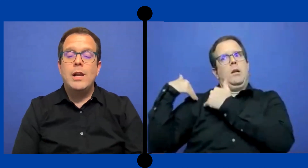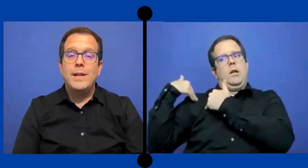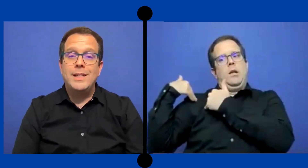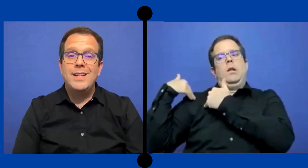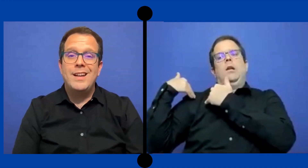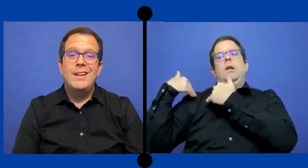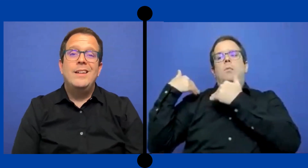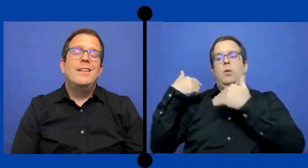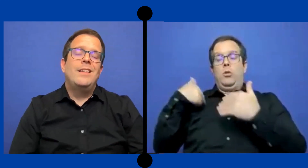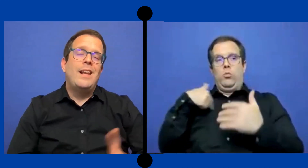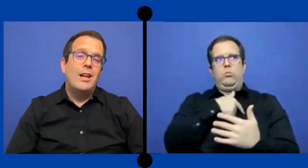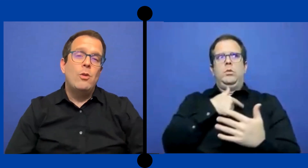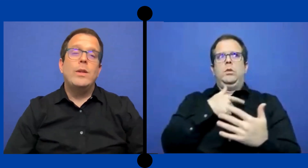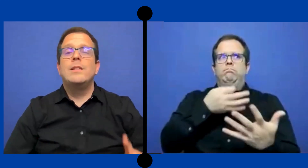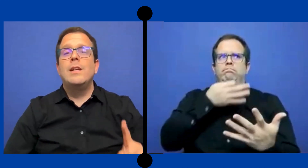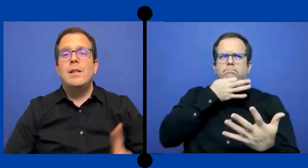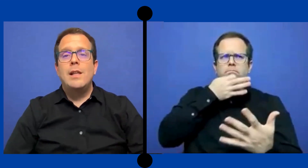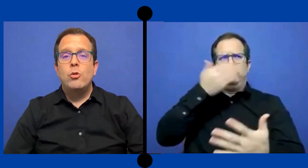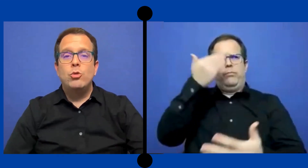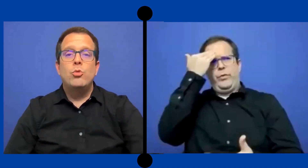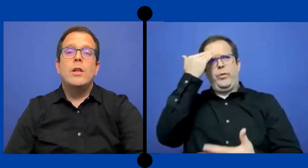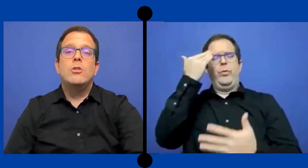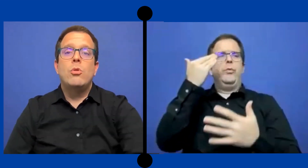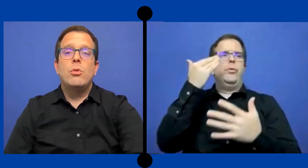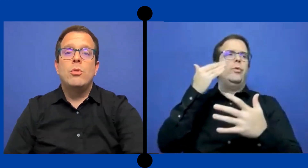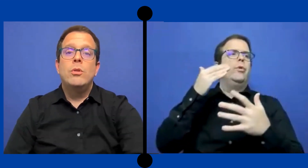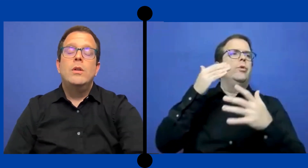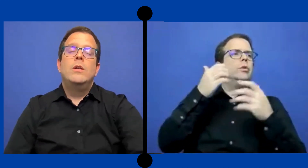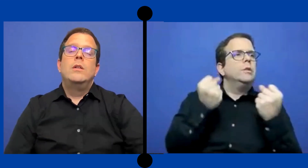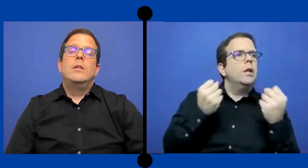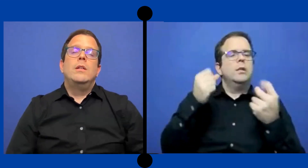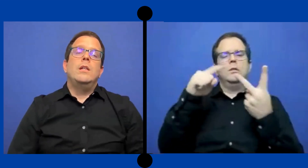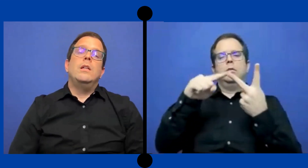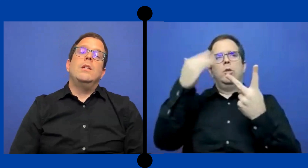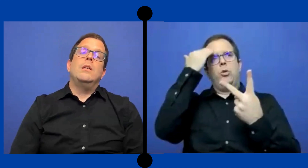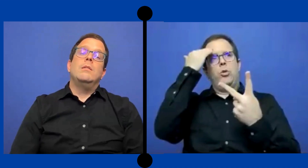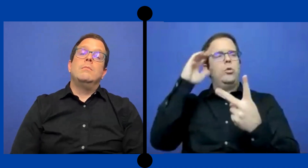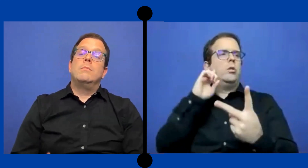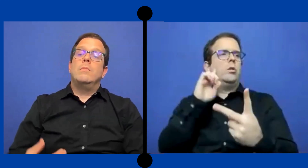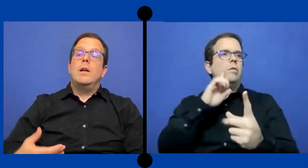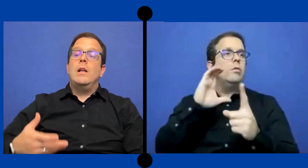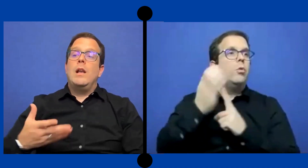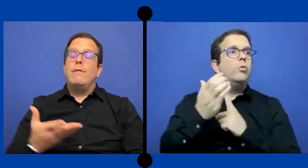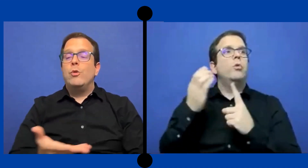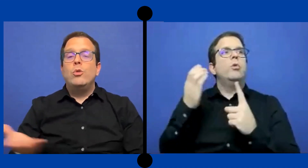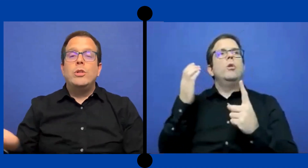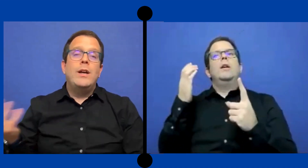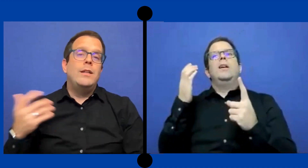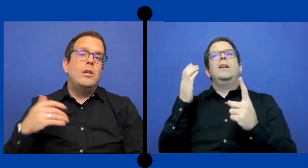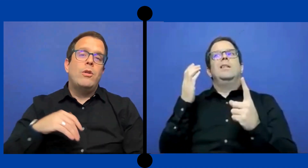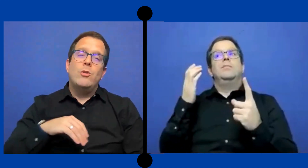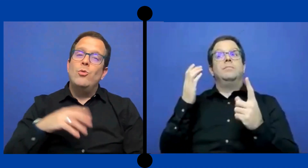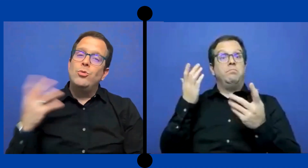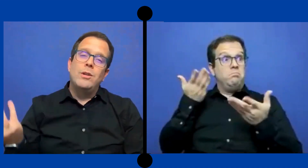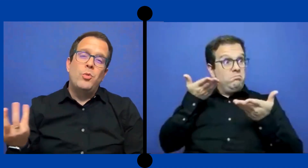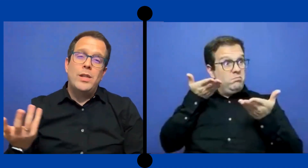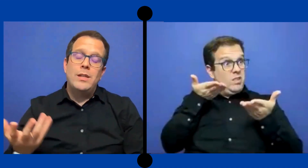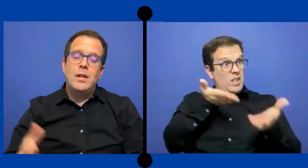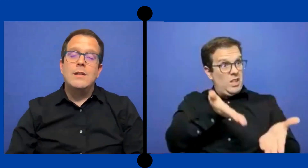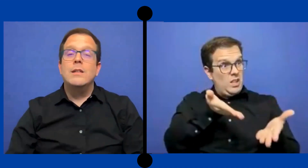de la lengua de señas, de la cultura del sordo y la facultad y los recursos que pueda tener el sistema ...